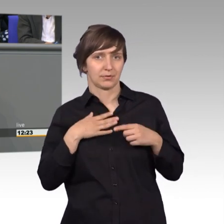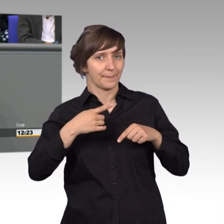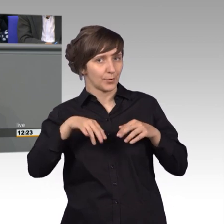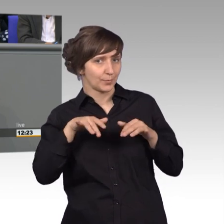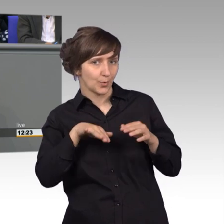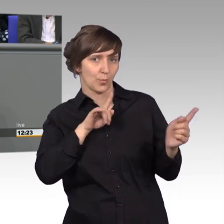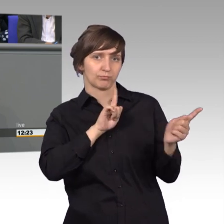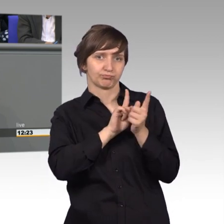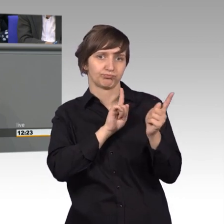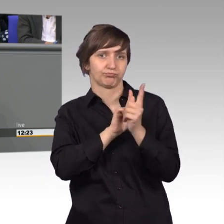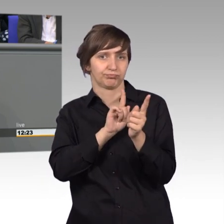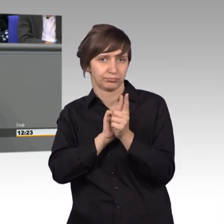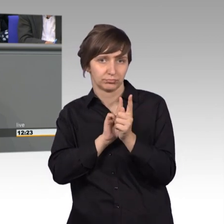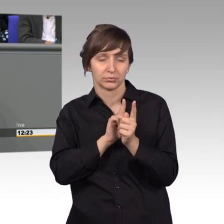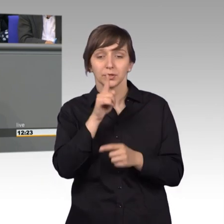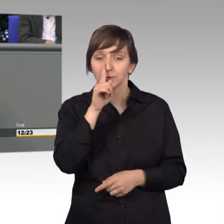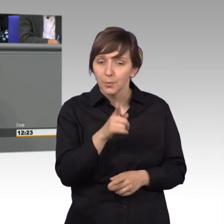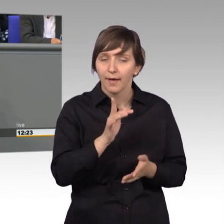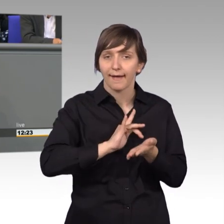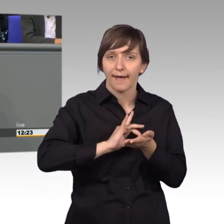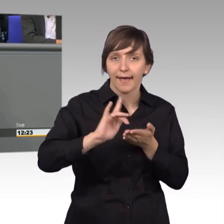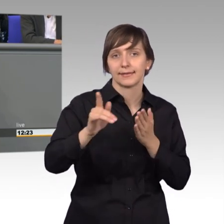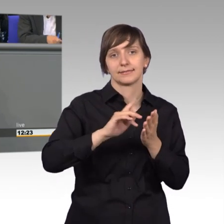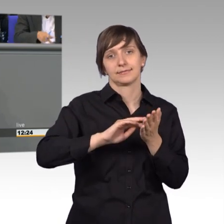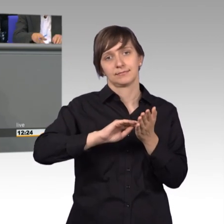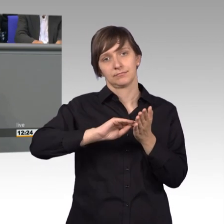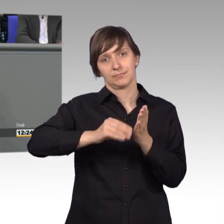nicht nur der Petitionsausschuss, der Seismographische, sondern das